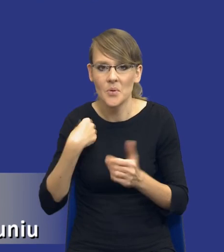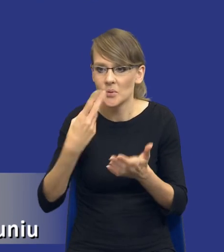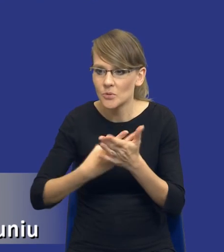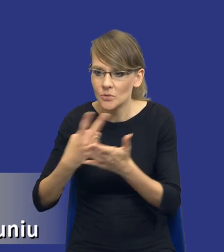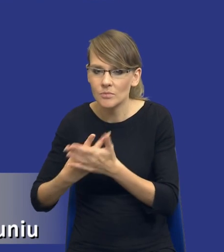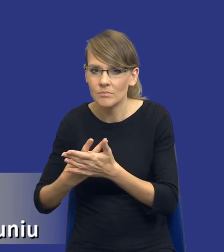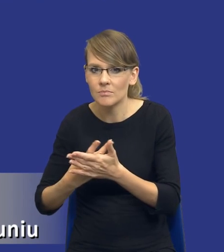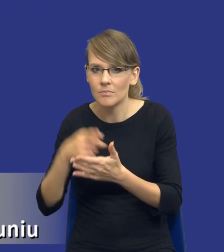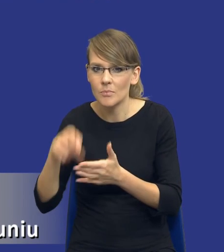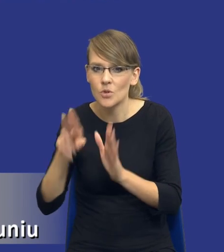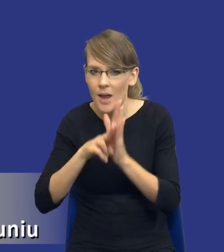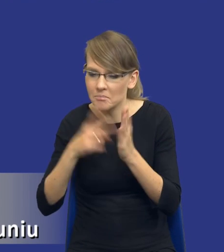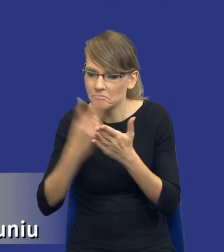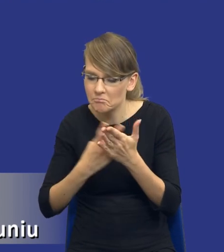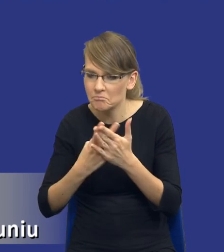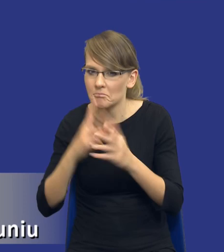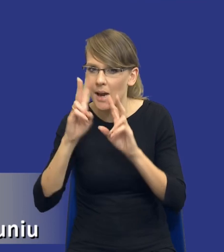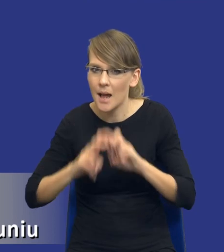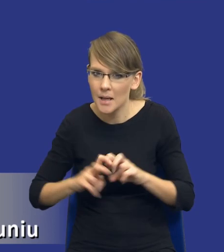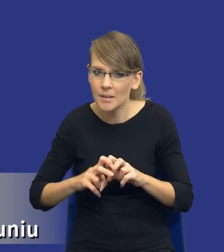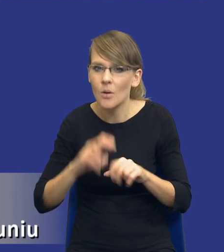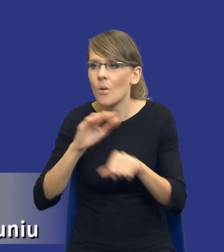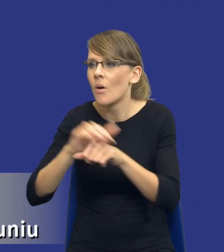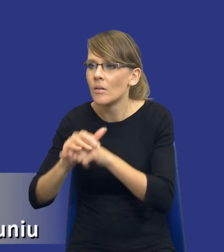przepis, analizując go i rozmawiając z koleżankami i kolegami